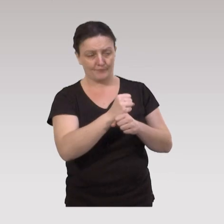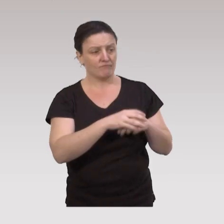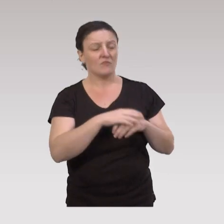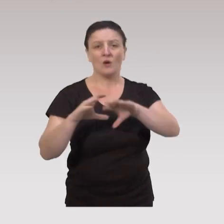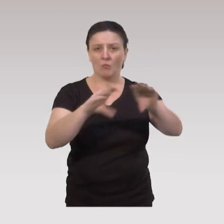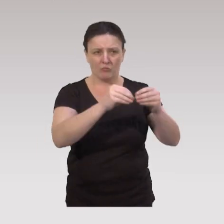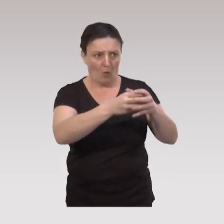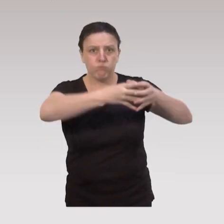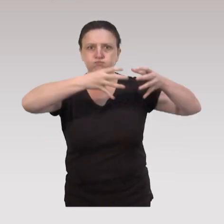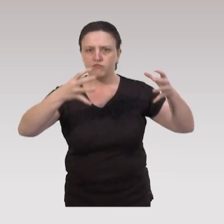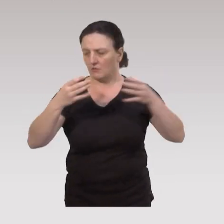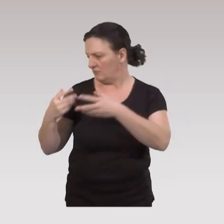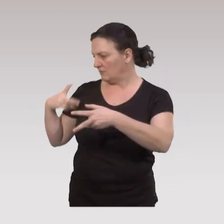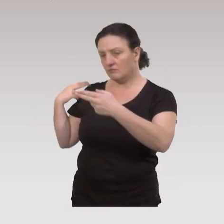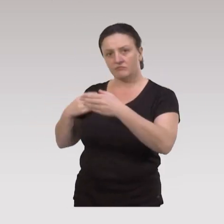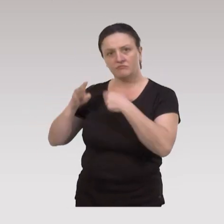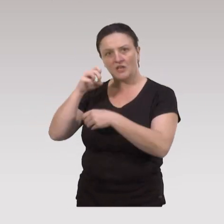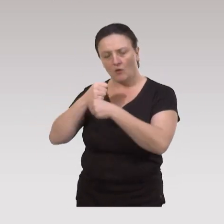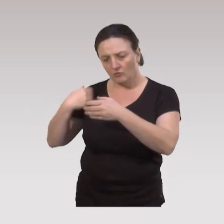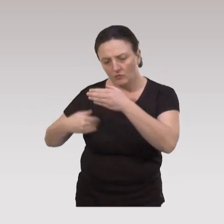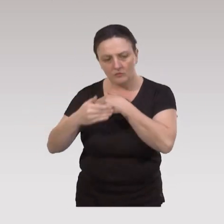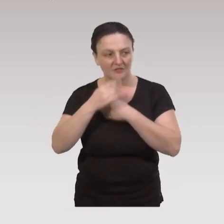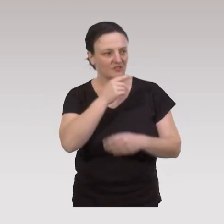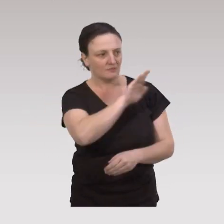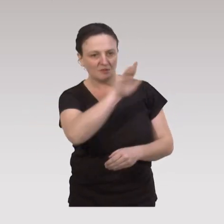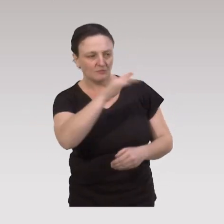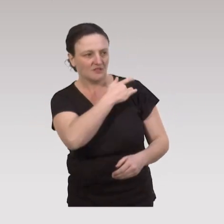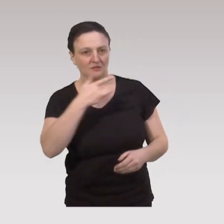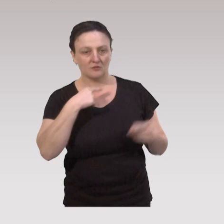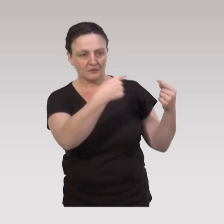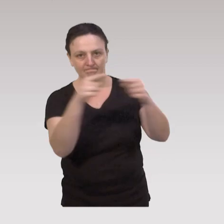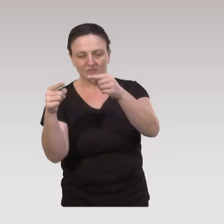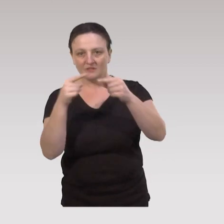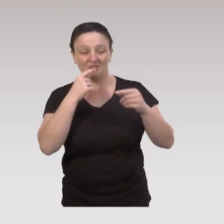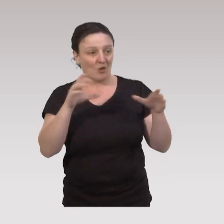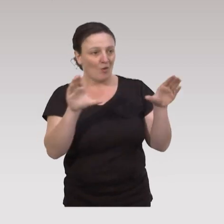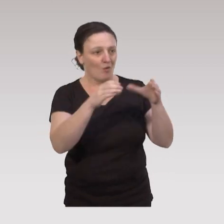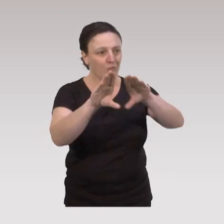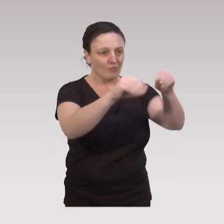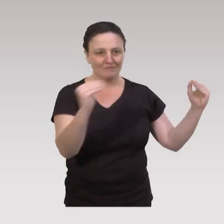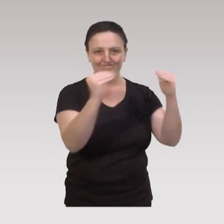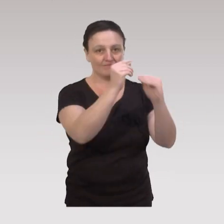Donc c'est une population très importante, sur une quarantaine d'années, avec des spécificités de santé donc pas une population homogène.